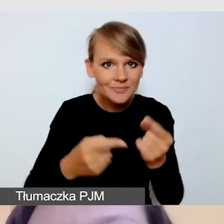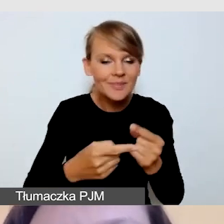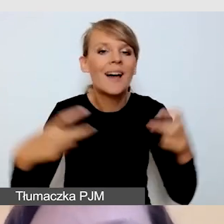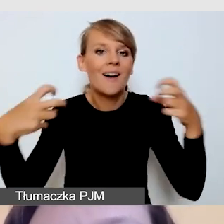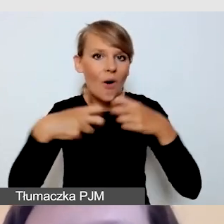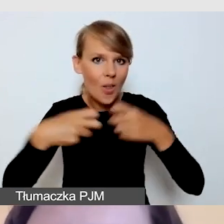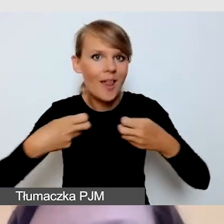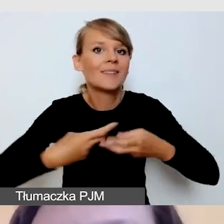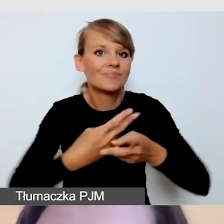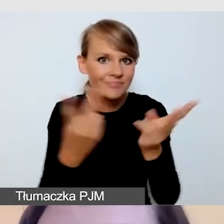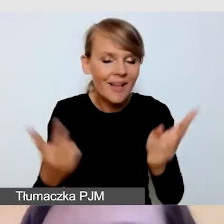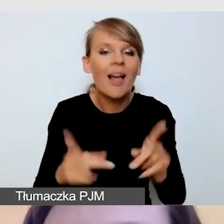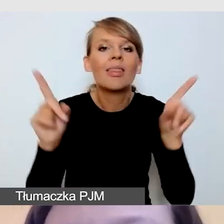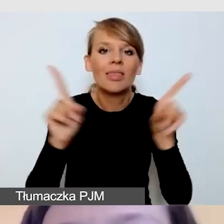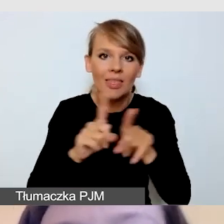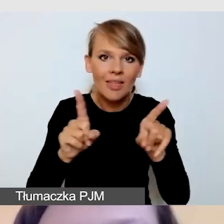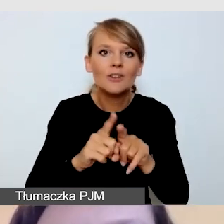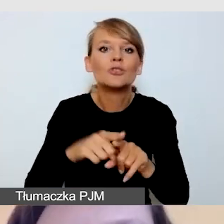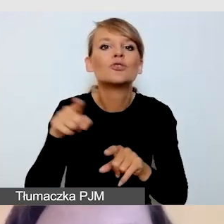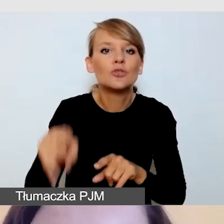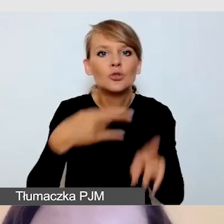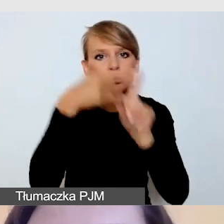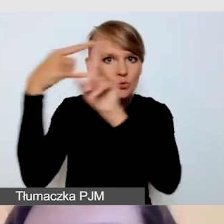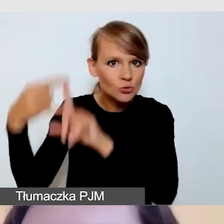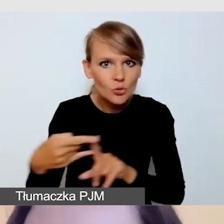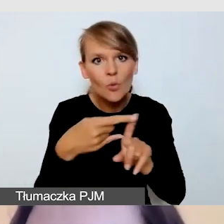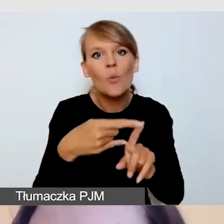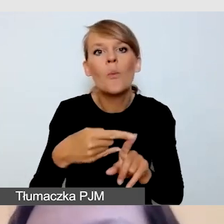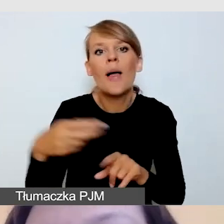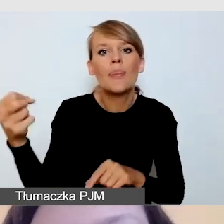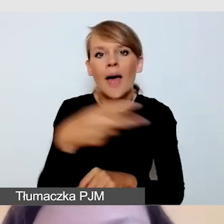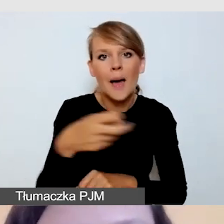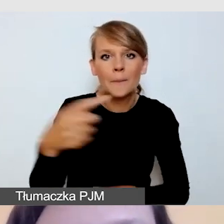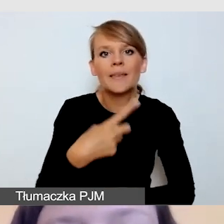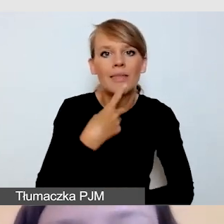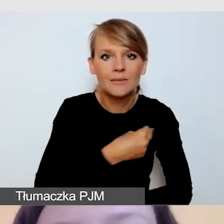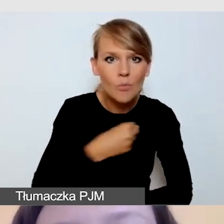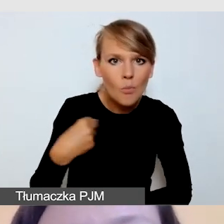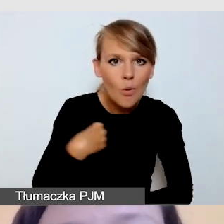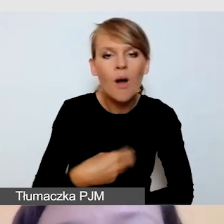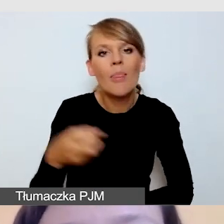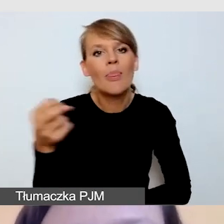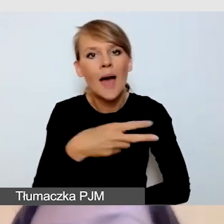jak i do ZOOM z napisami w języku polskim, napisami w języku angielskim.